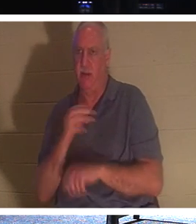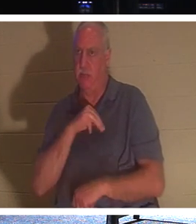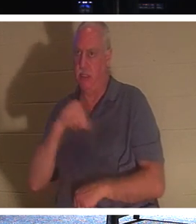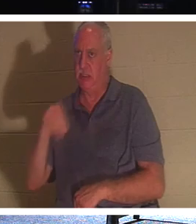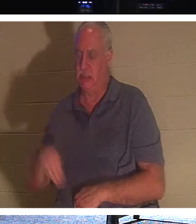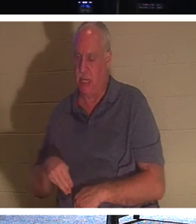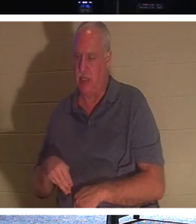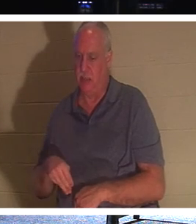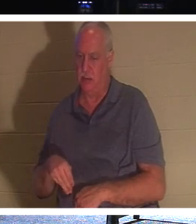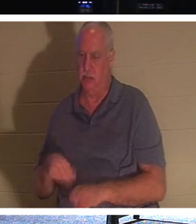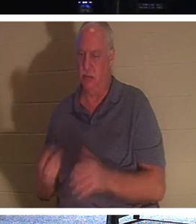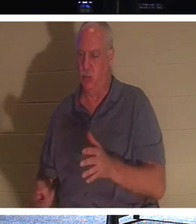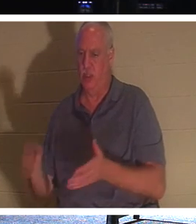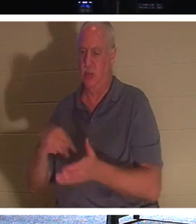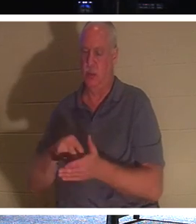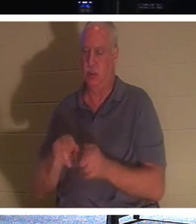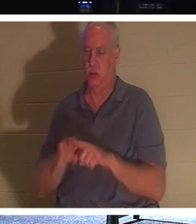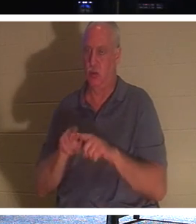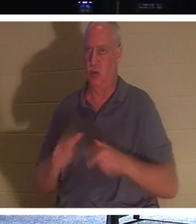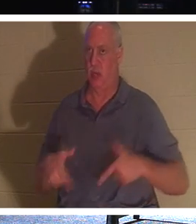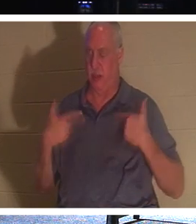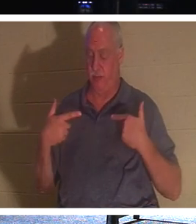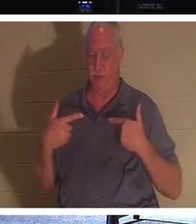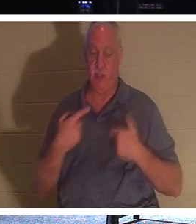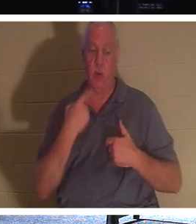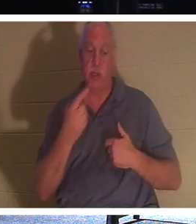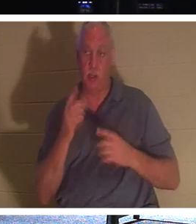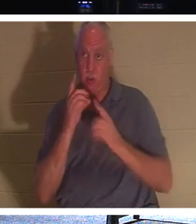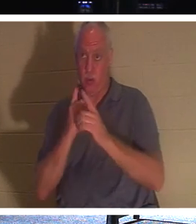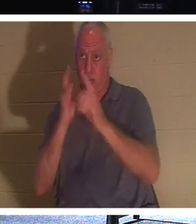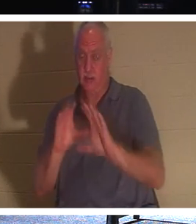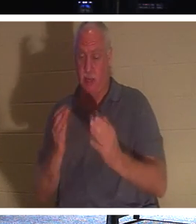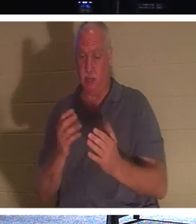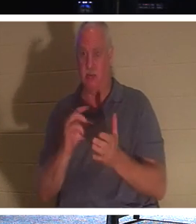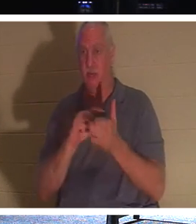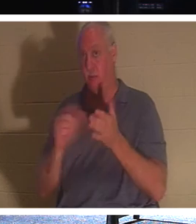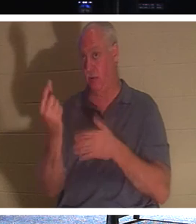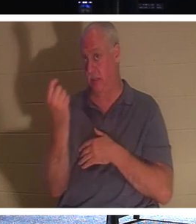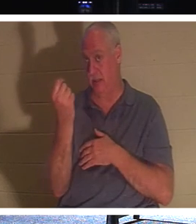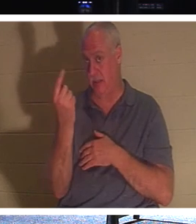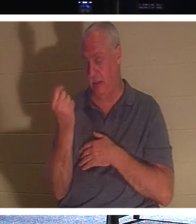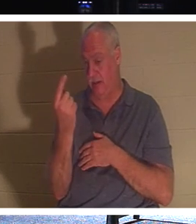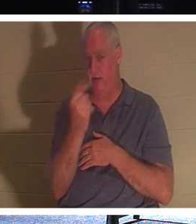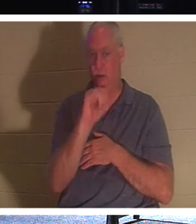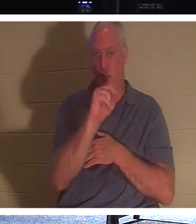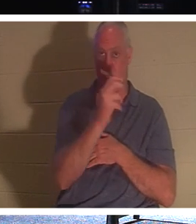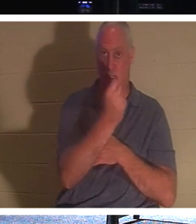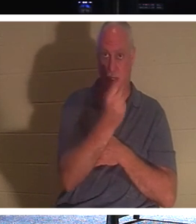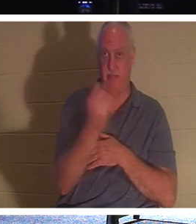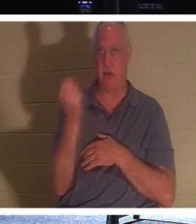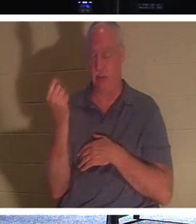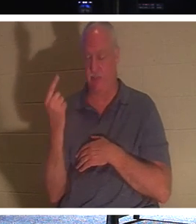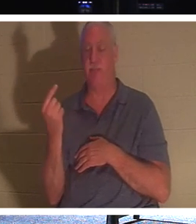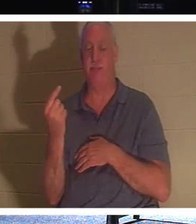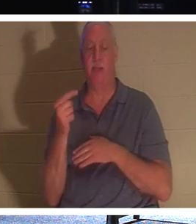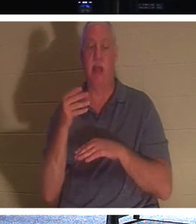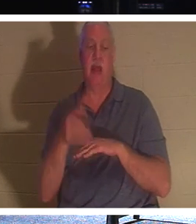и жизнью. Поэтому, когда Он сказал Своим ученикам, стих 11 Иоанна 11: «После того, как Он сказал это, Он сказал